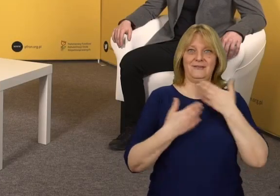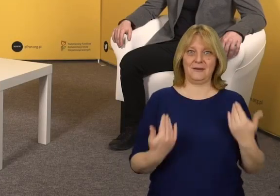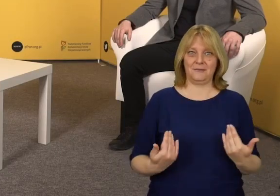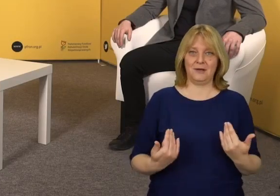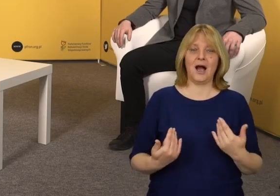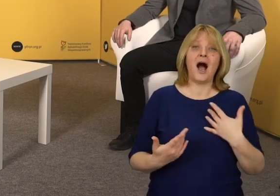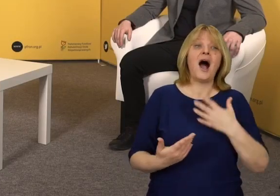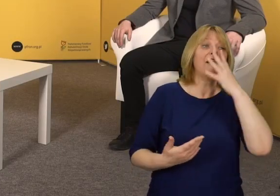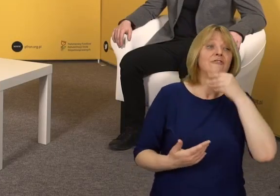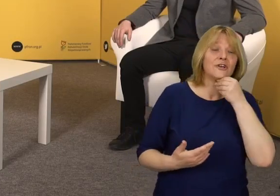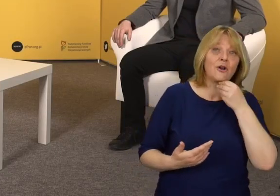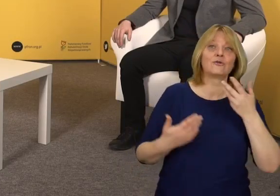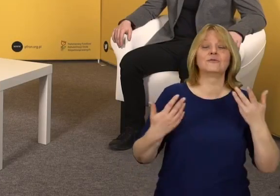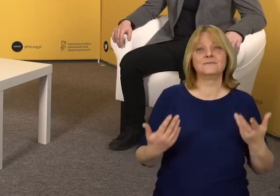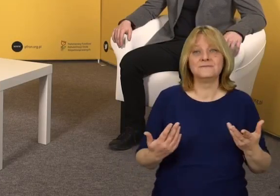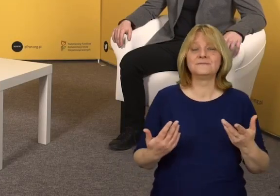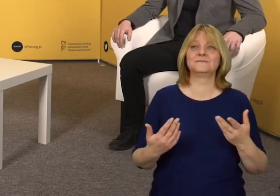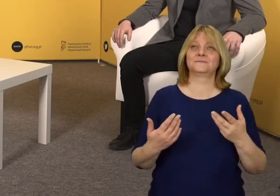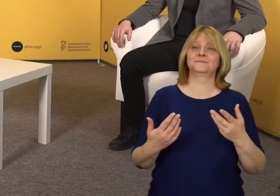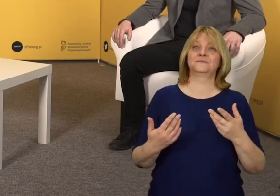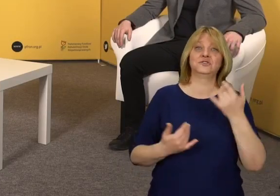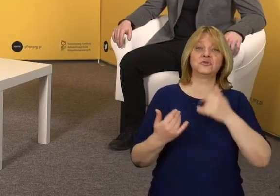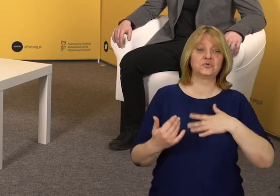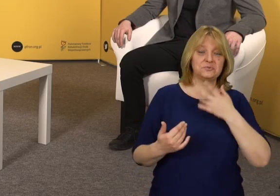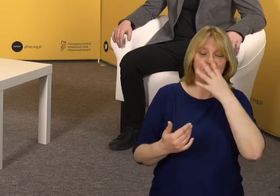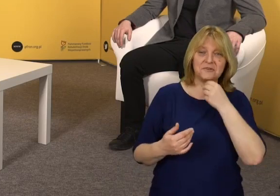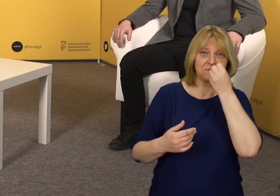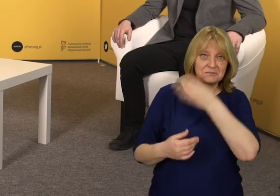Jeżeli chodzi o estetykę należy przytaczać dobre przykłady,